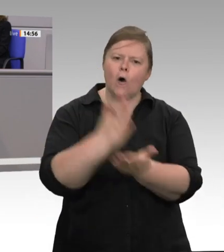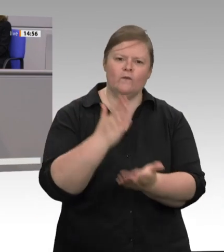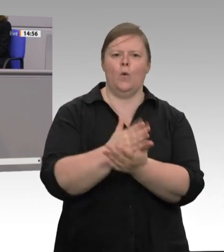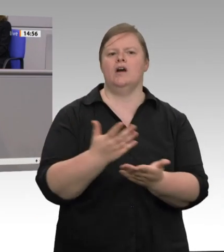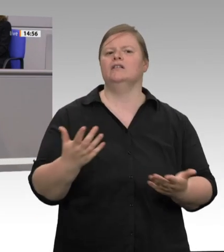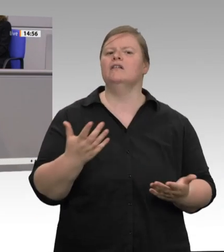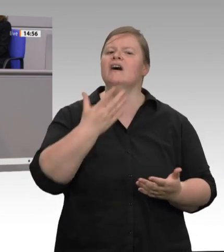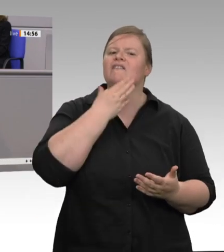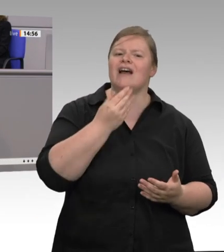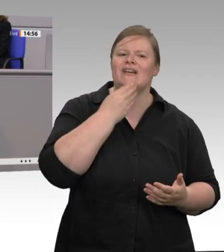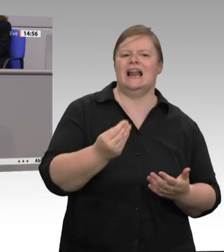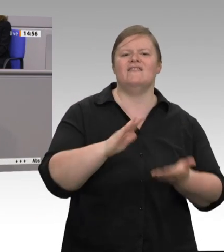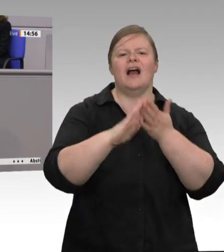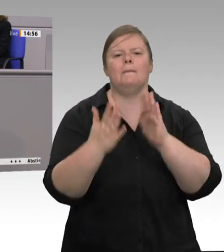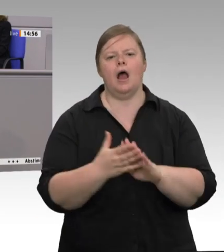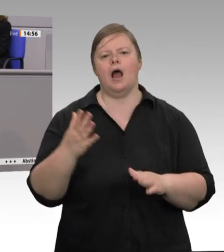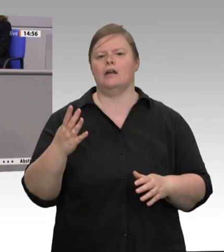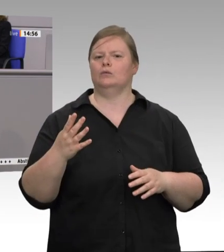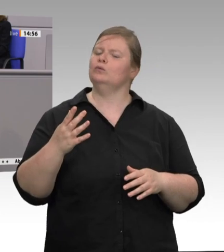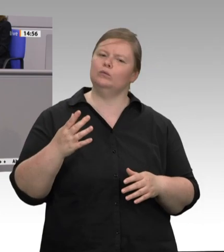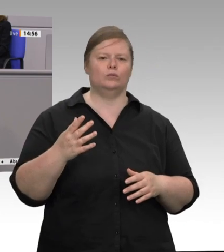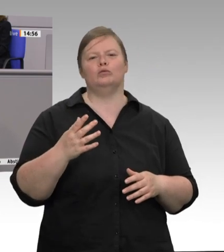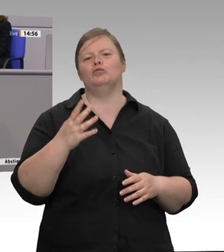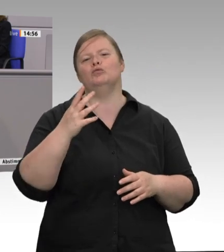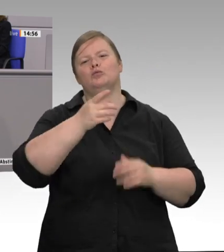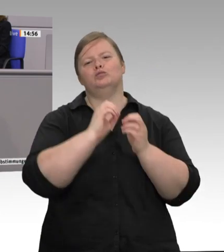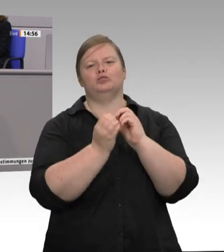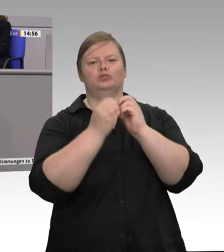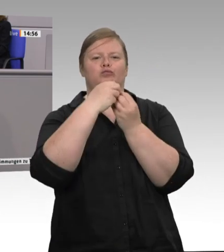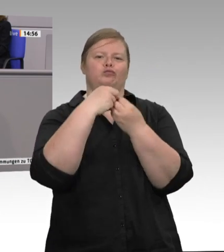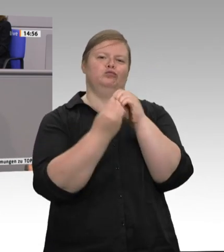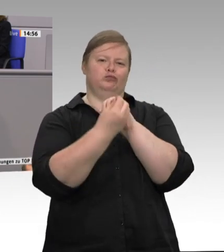die wirklichen gesellschaftlichen Kosten dieser Produktion sind und wer sie eigentlich